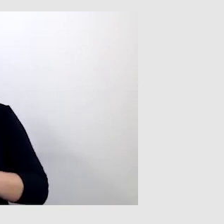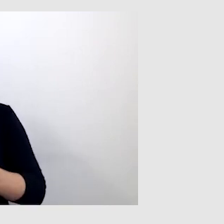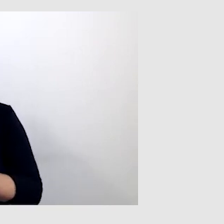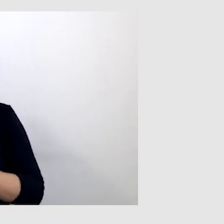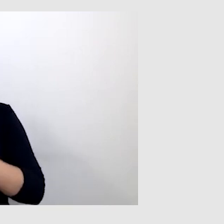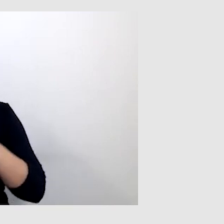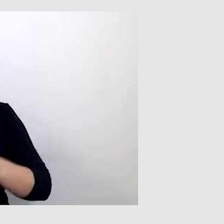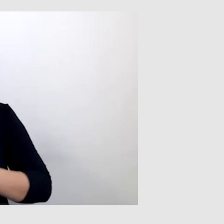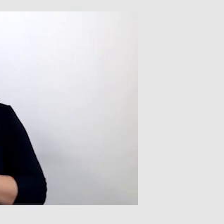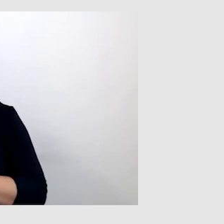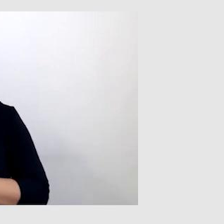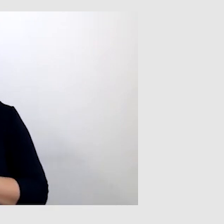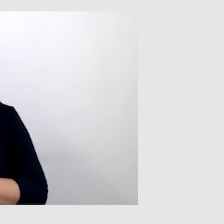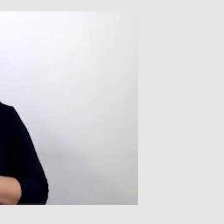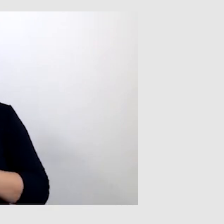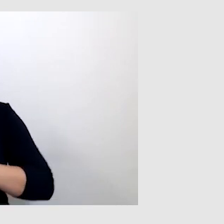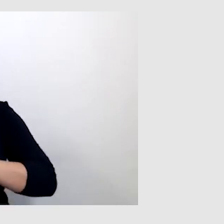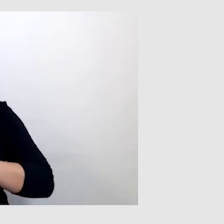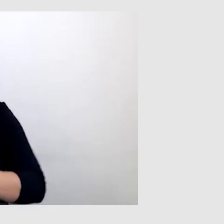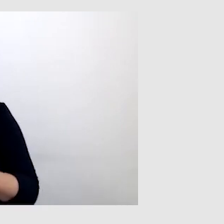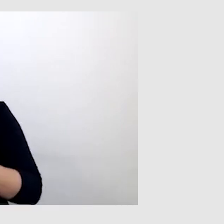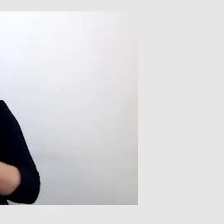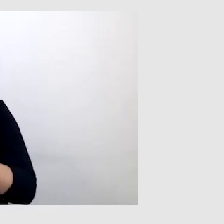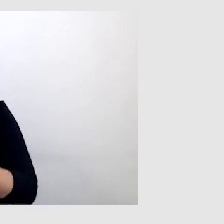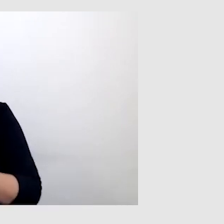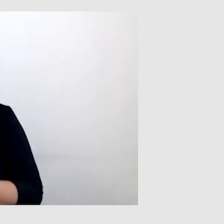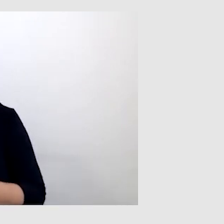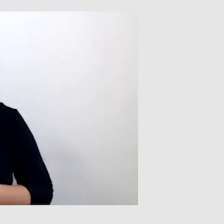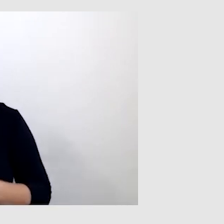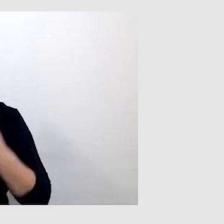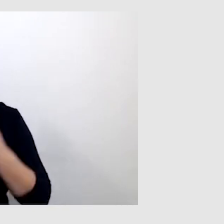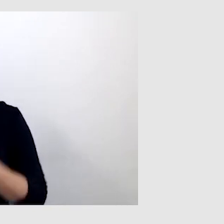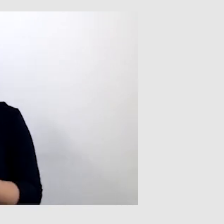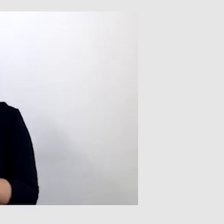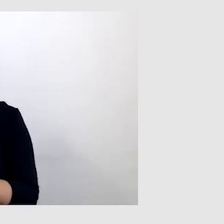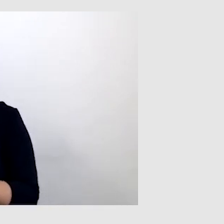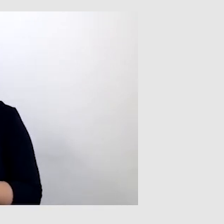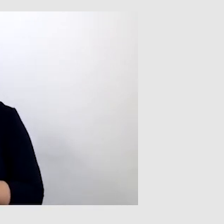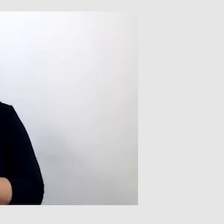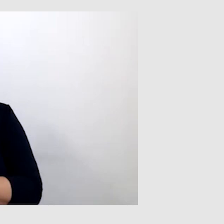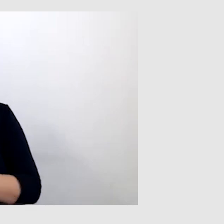wykładach online, ponieważ patrząc na tłumacza